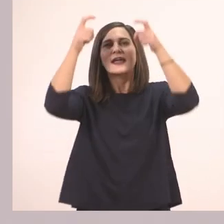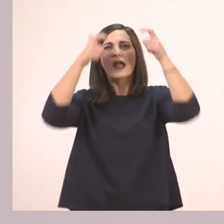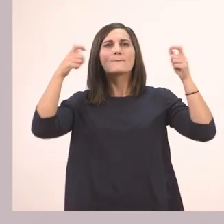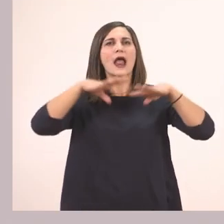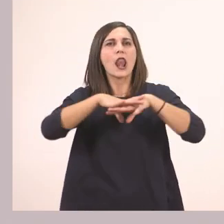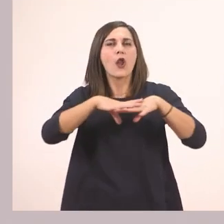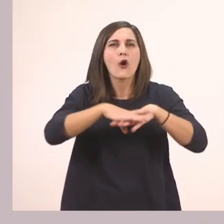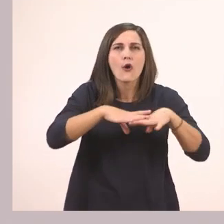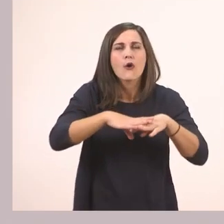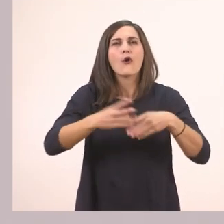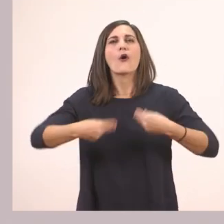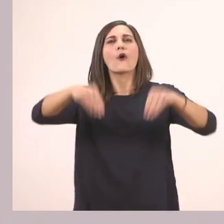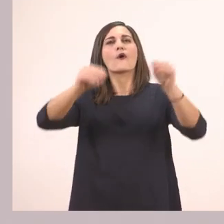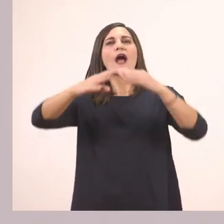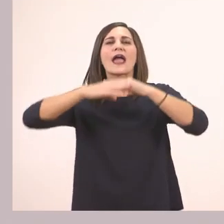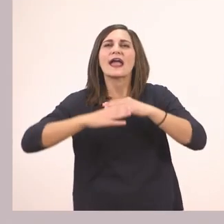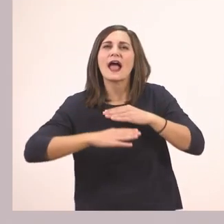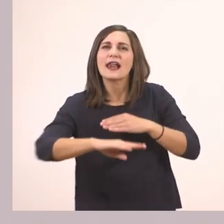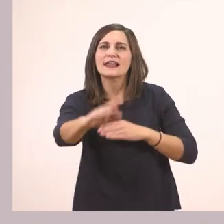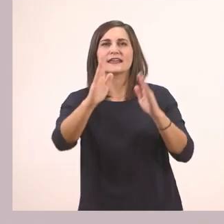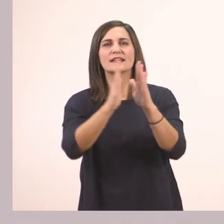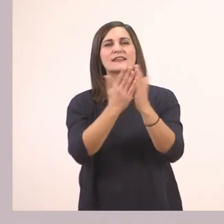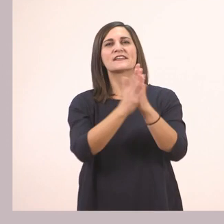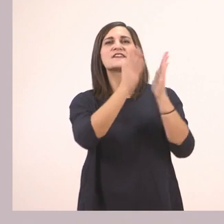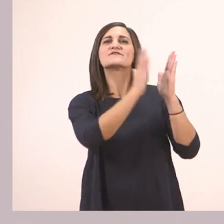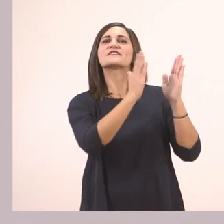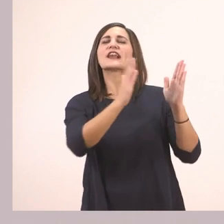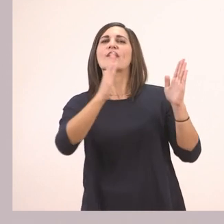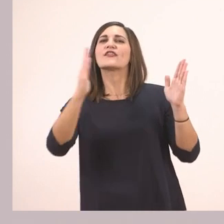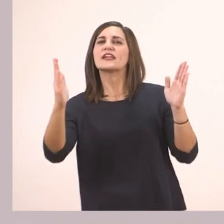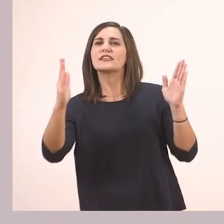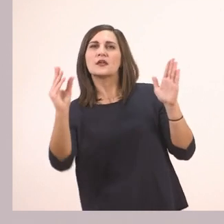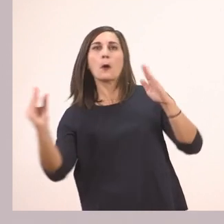ένα χαλί, μία βιβλιοθήκη και πάνω ένα κόκκινο βιβλίο.